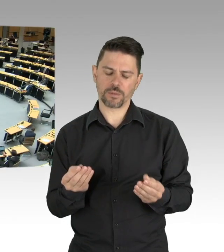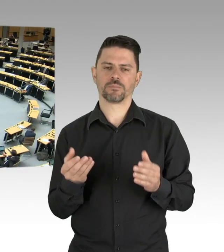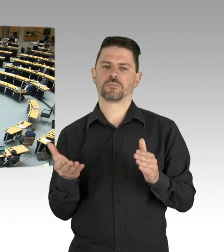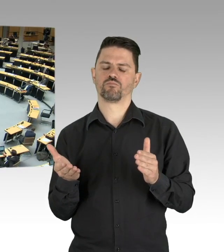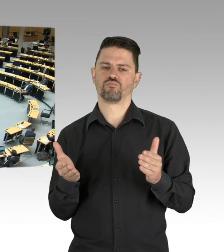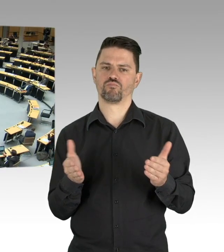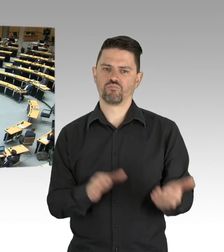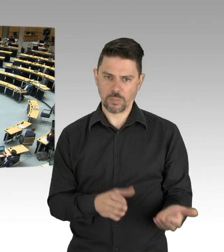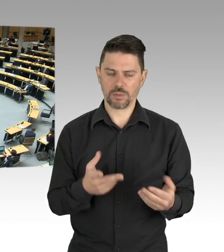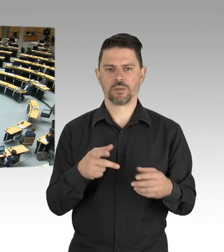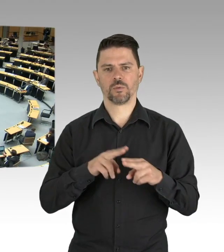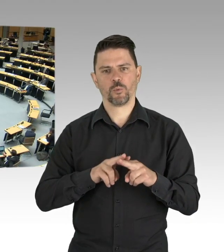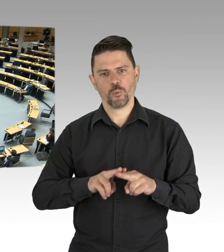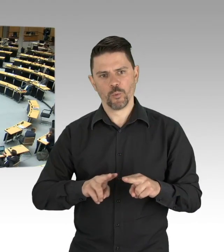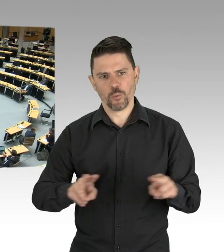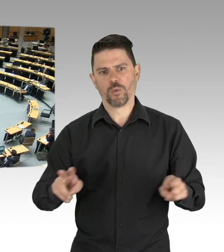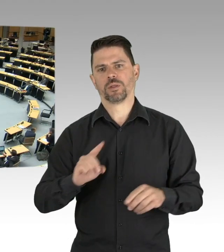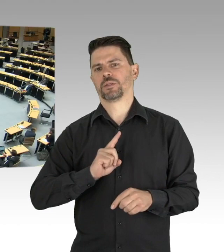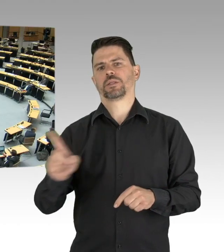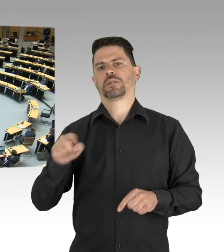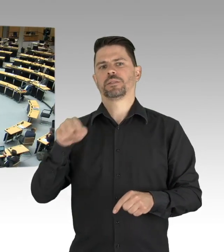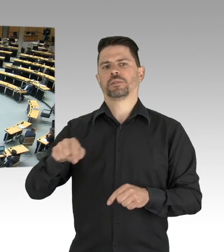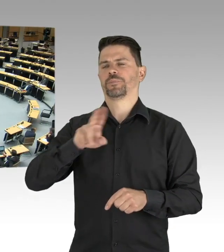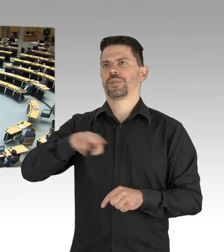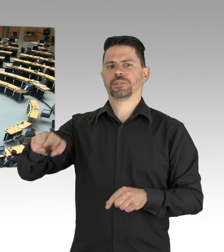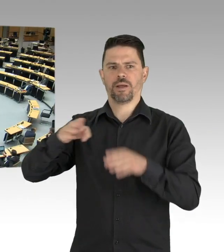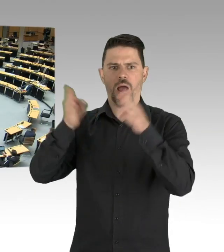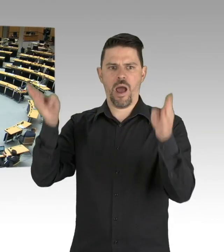ganz im konzentrierten Willen der Seuche die Stirn zu bieten.